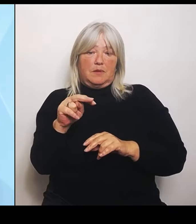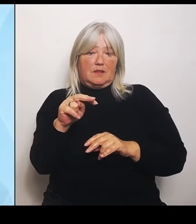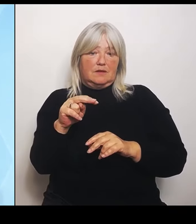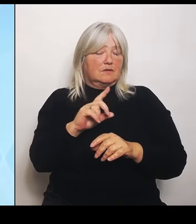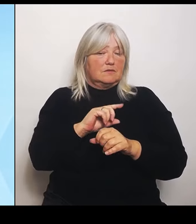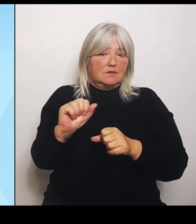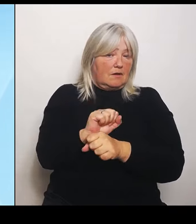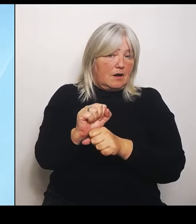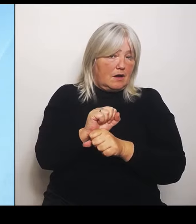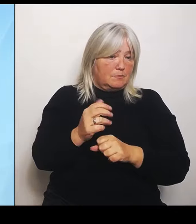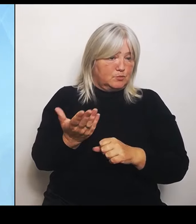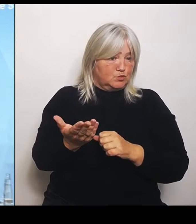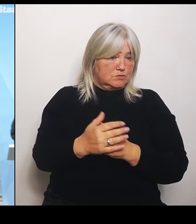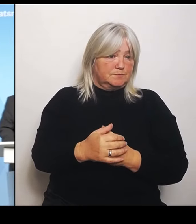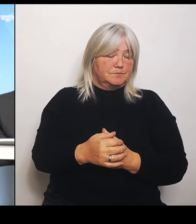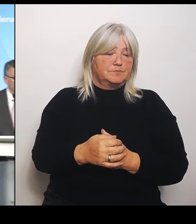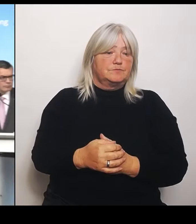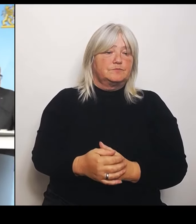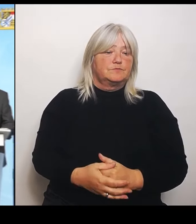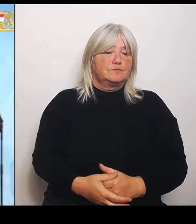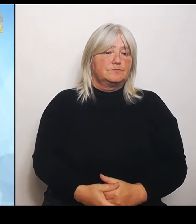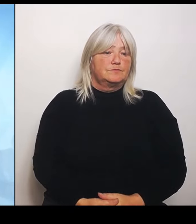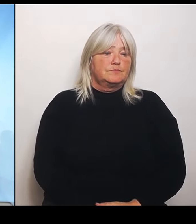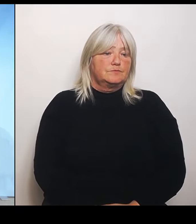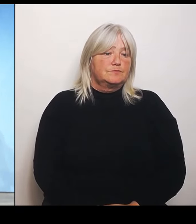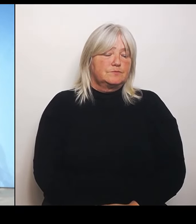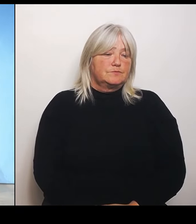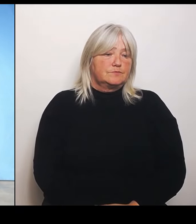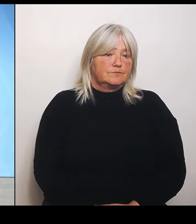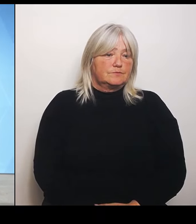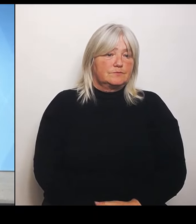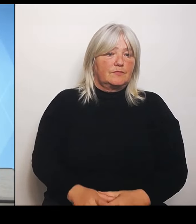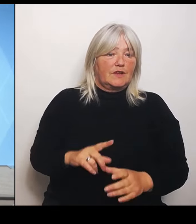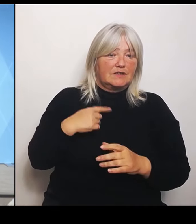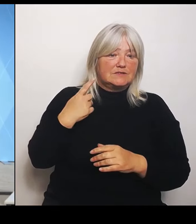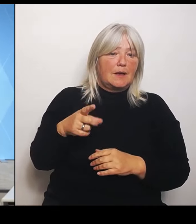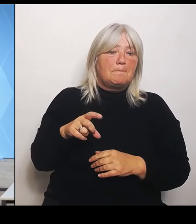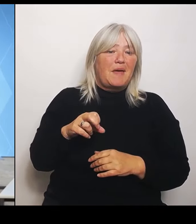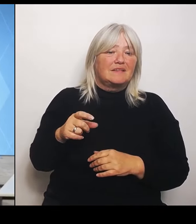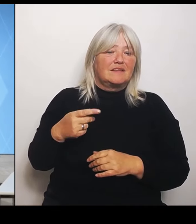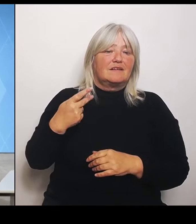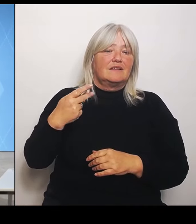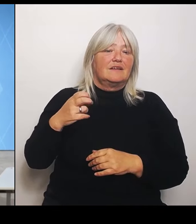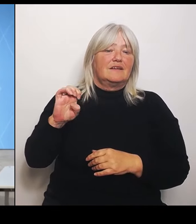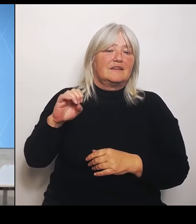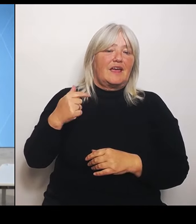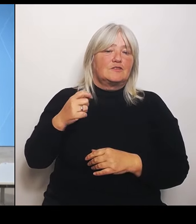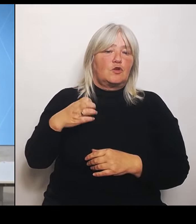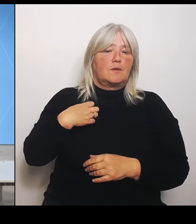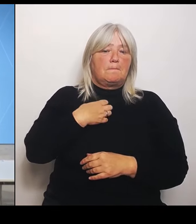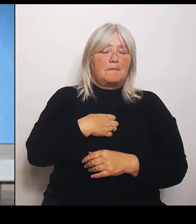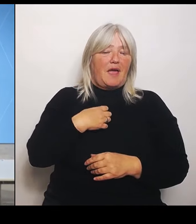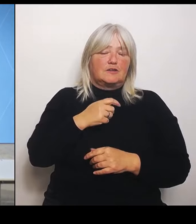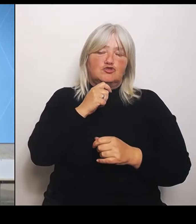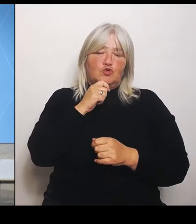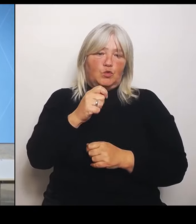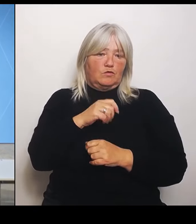(Rednerwechsel) Als nächstes Peter Keton vom Bayerischen Rundfunk. (Rednerwechsel) Ich hätte drei Fragen, zwei an Herrn Herrmann und eine an Frau Gerlach.